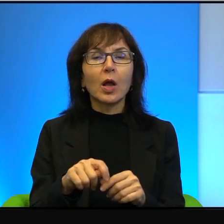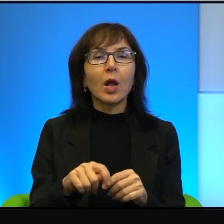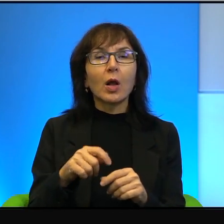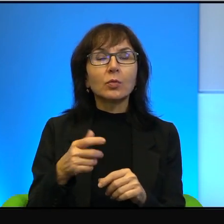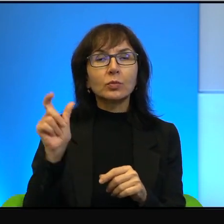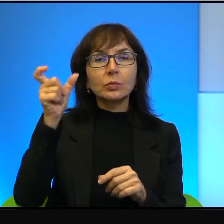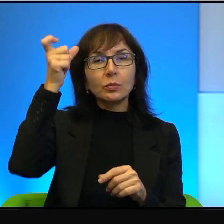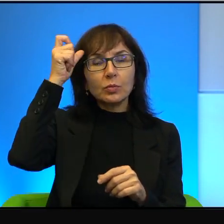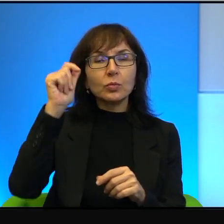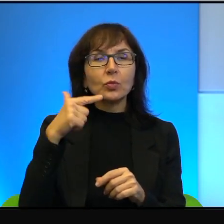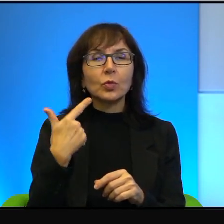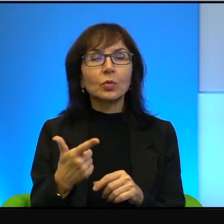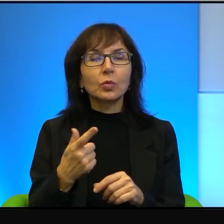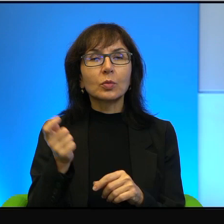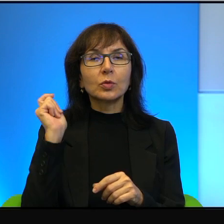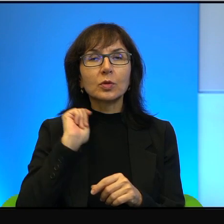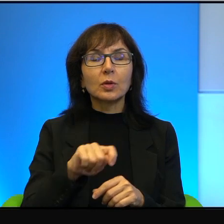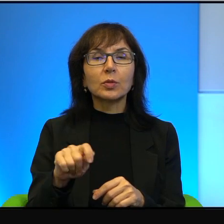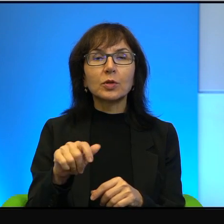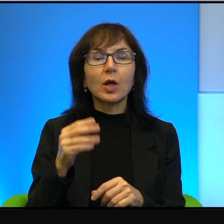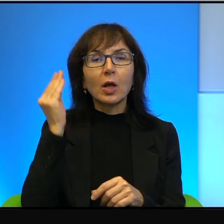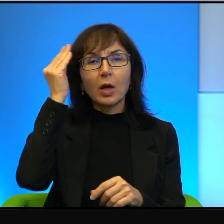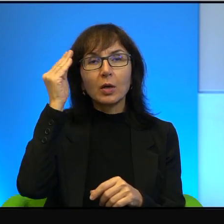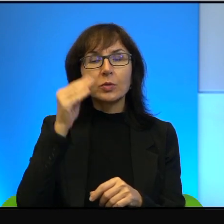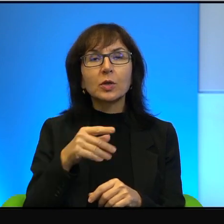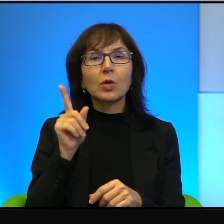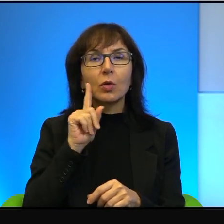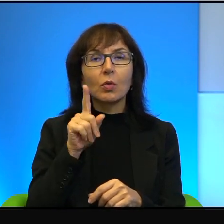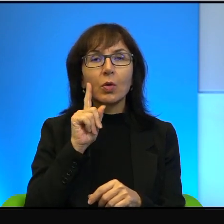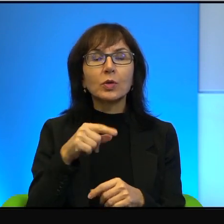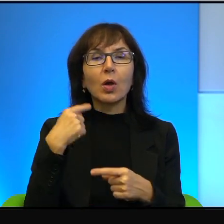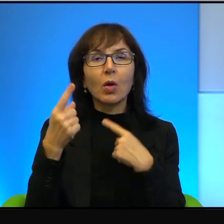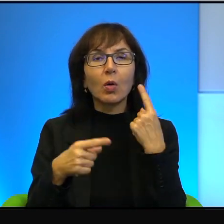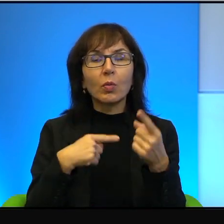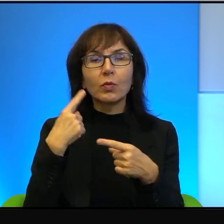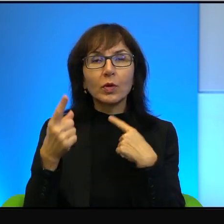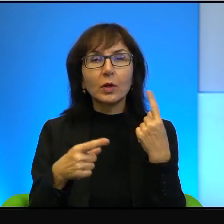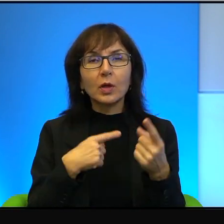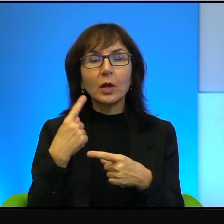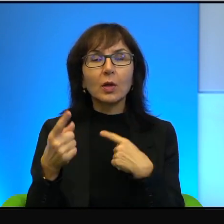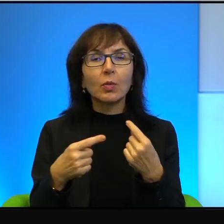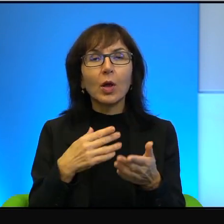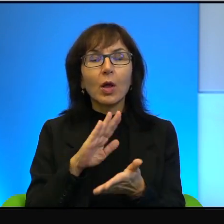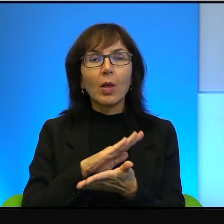Opowiadają bez żadnej taryfy ulgowej, oni mówią prawdę niezależnie od tego,